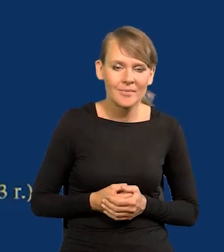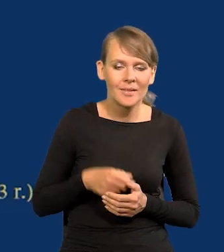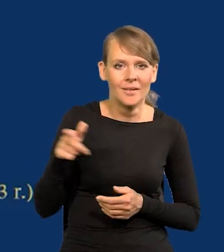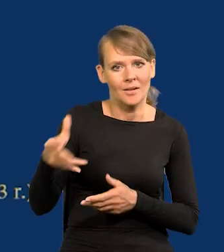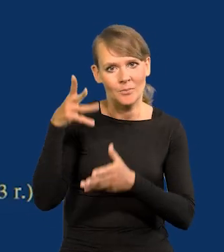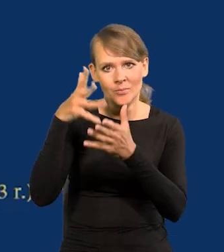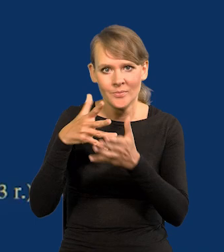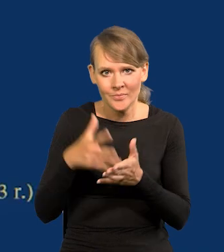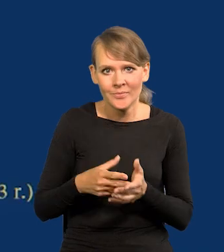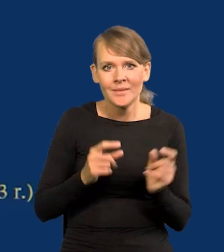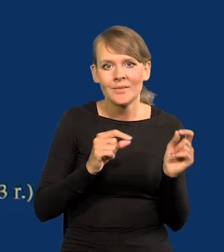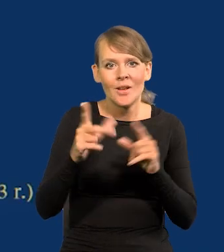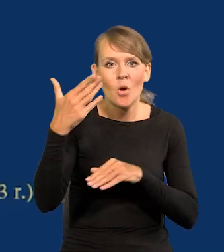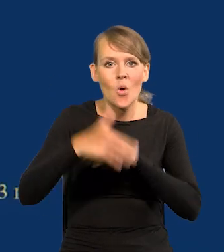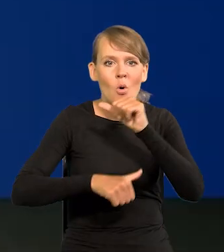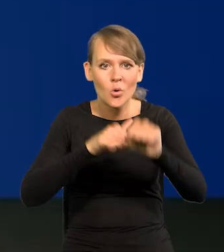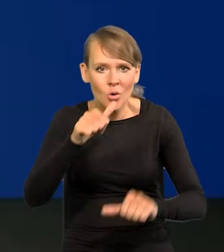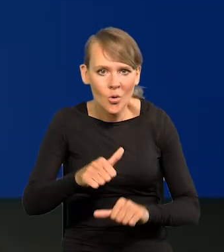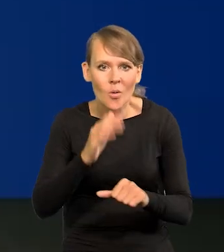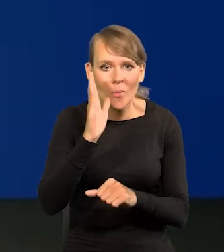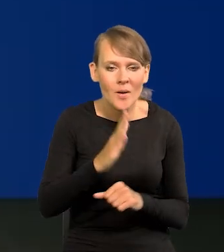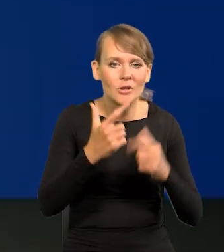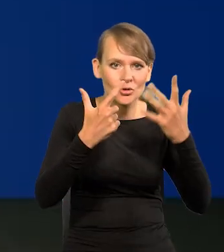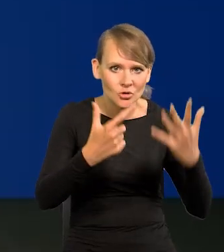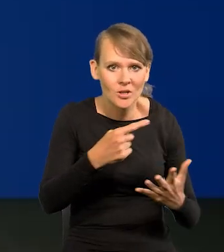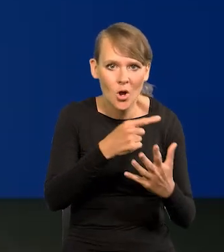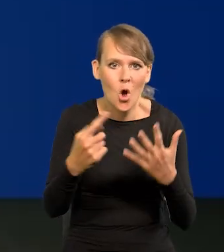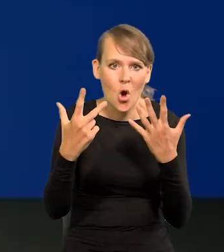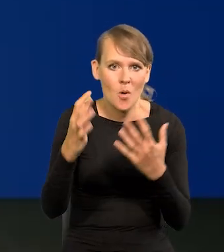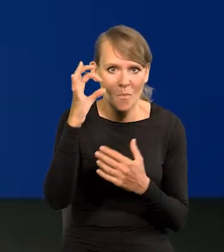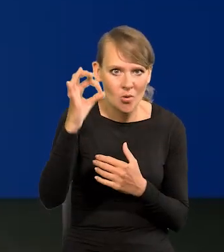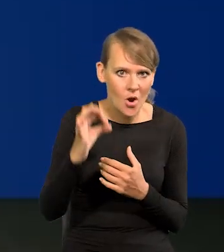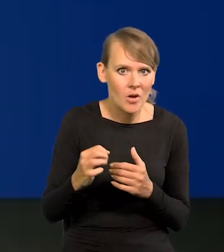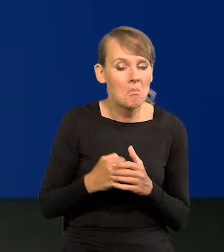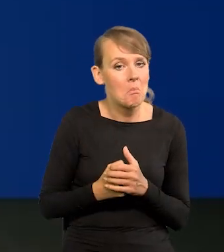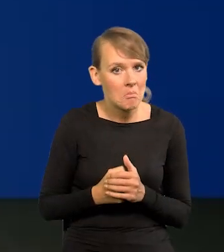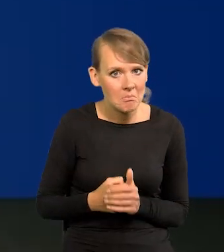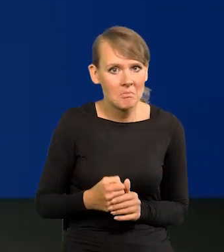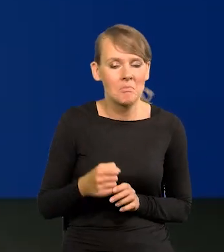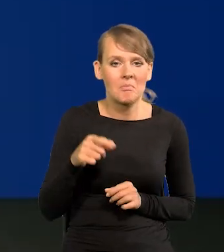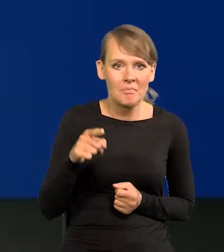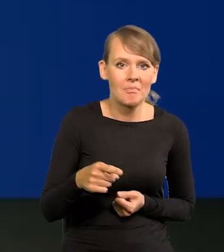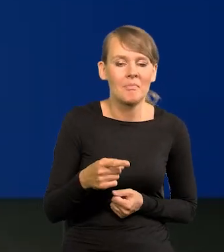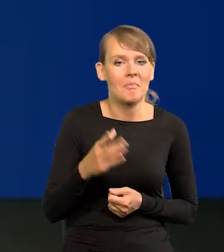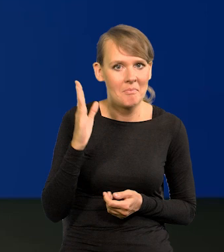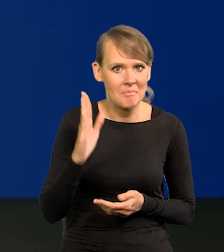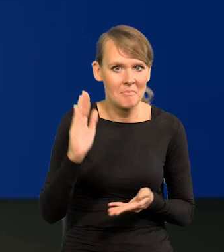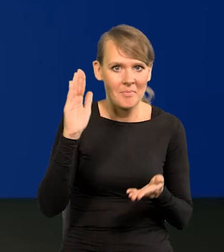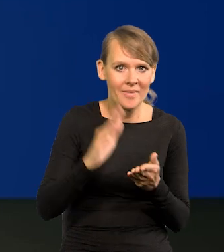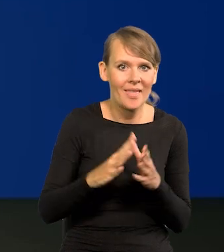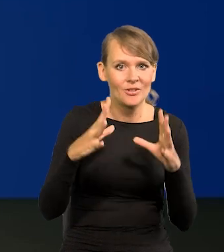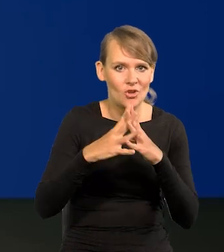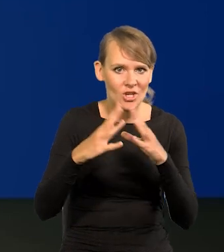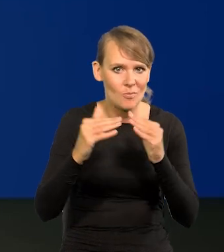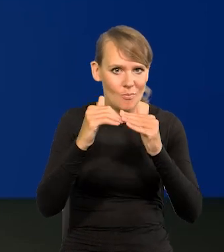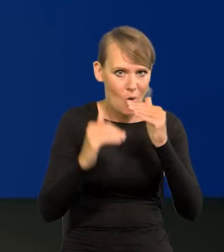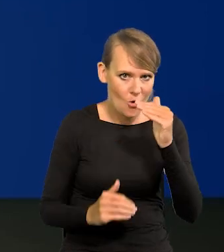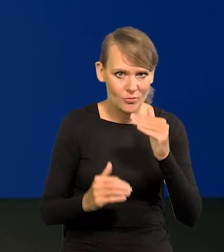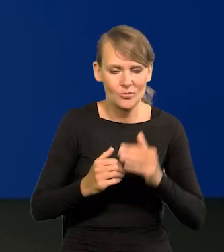według projekcji inflacja na koniec roku wyniesie między 7 a 8 proc., czyli już będzie jednocyfrowa jak to mówimy, poniżej 10%,